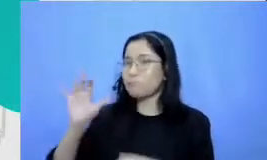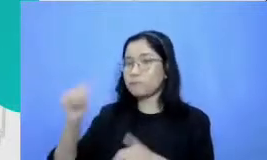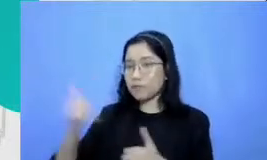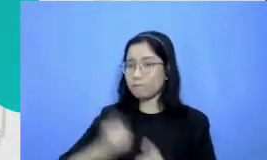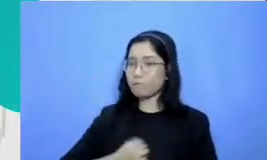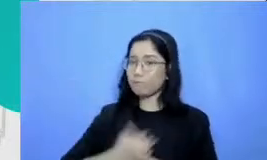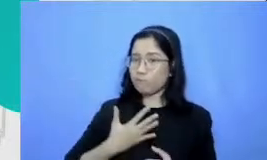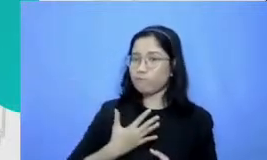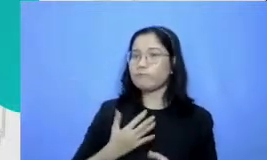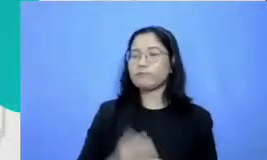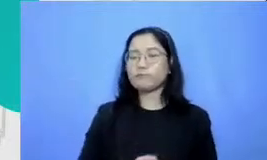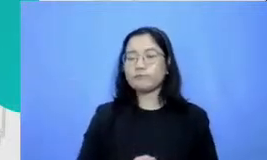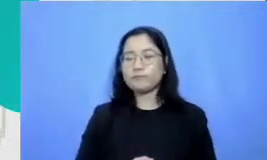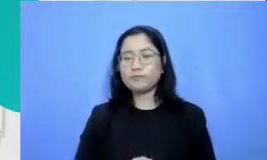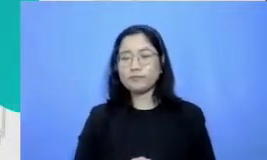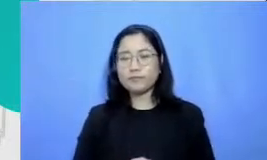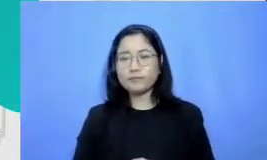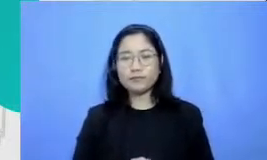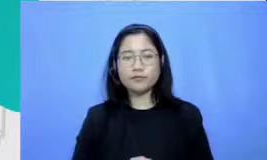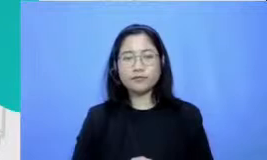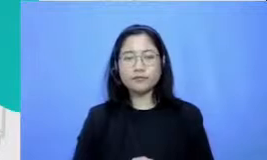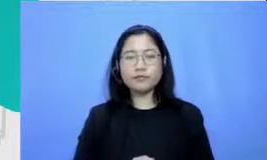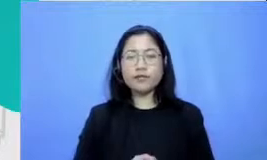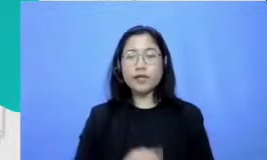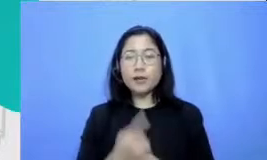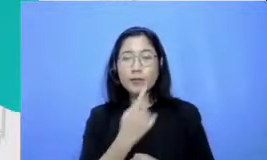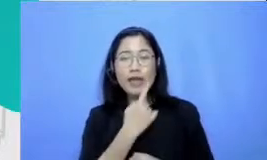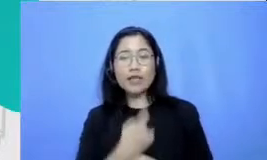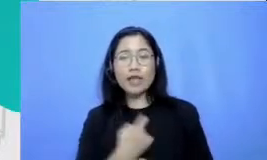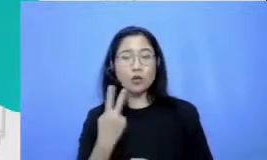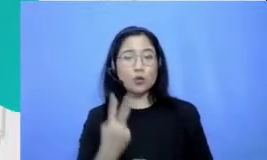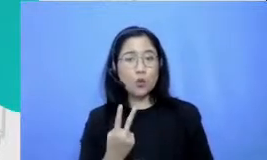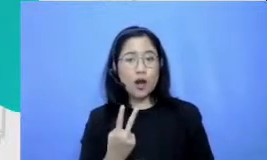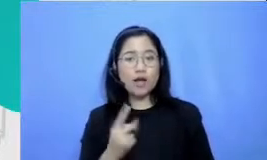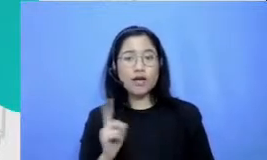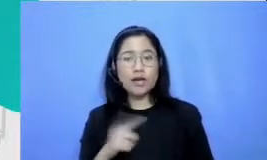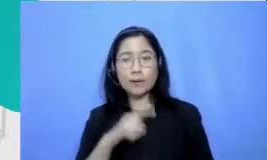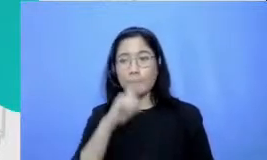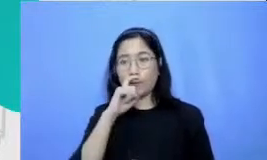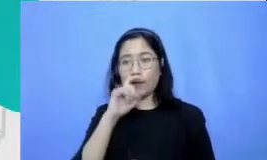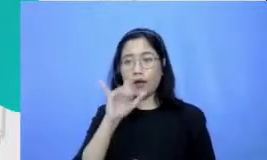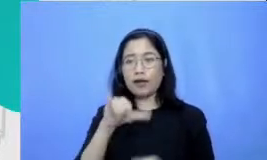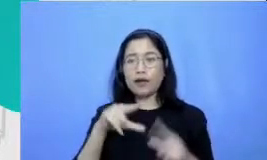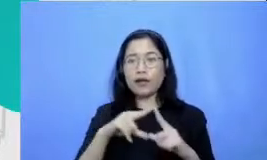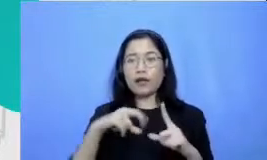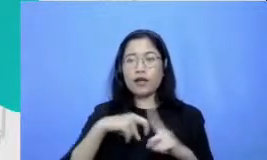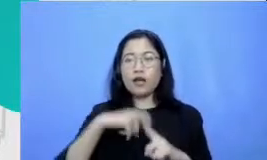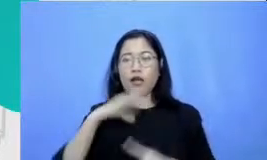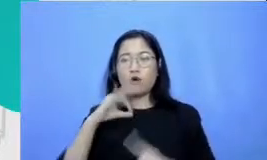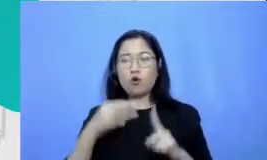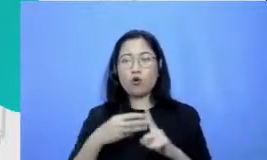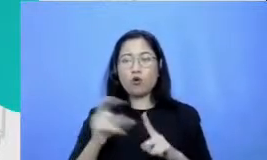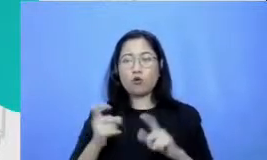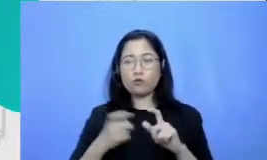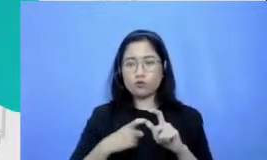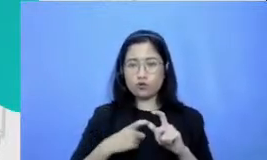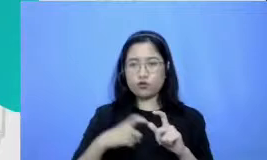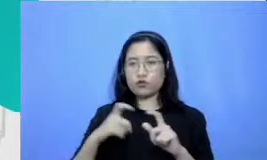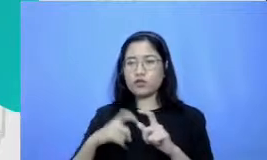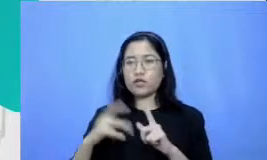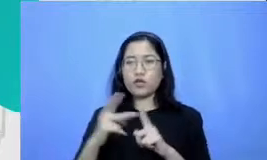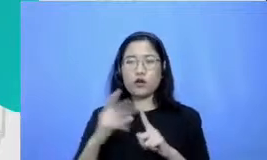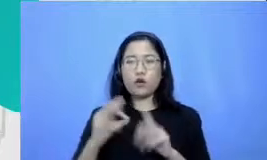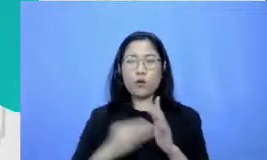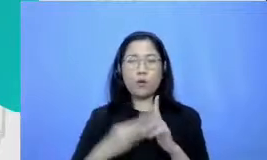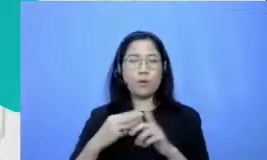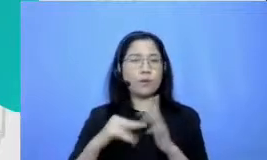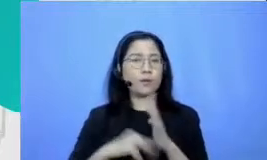I am pertanyaan kedua kita dari Pak Yakobus Sihombing dari Siantar pertanyaannya adalah